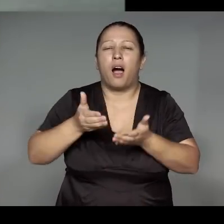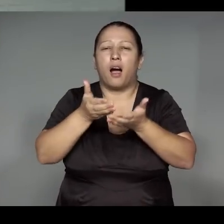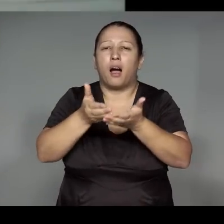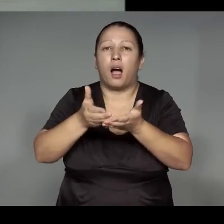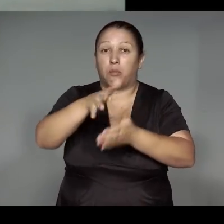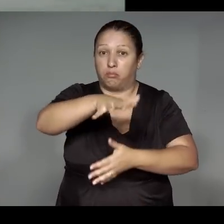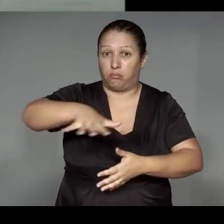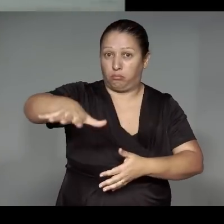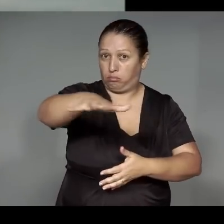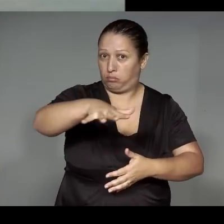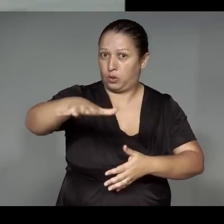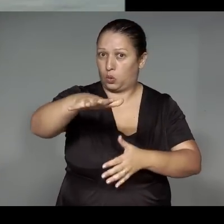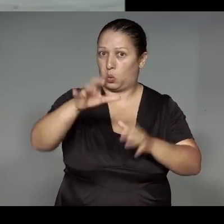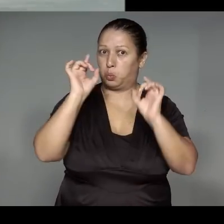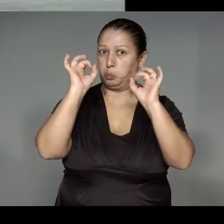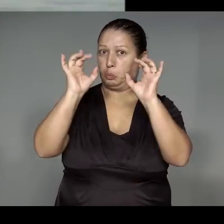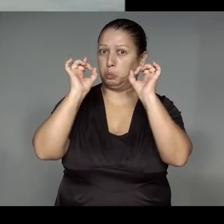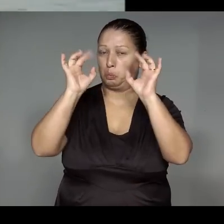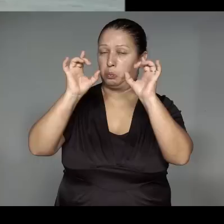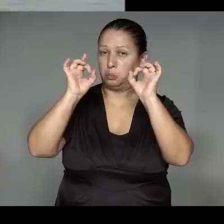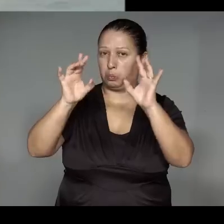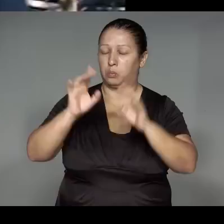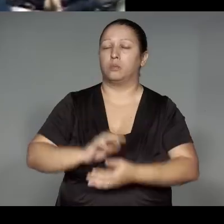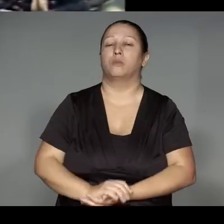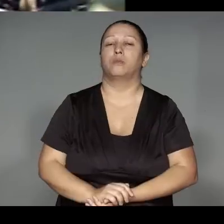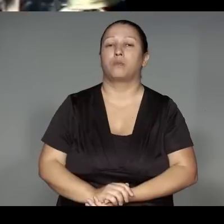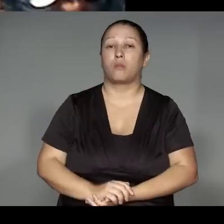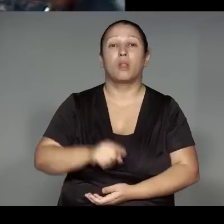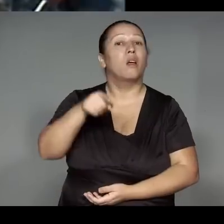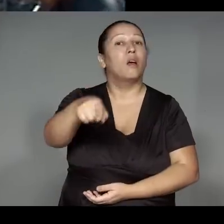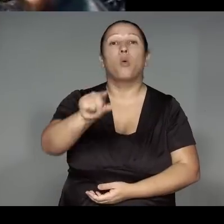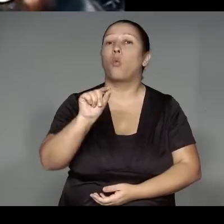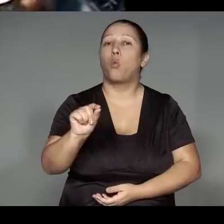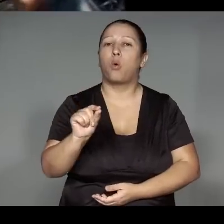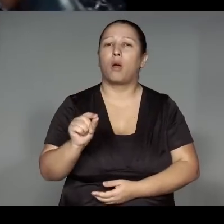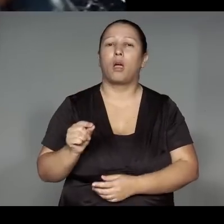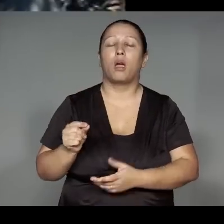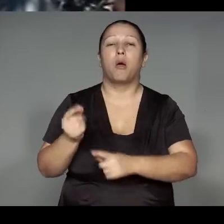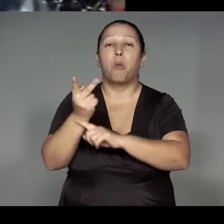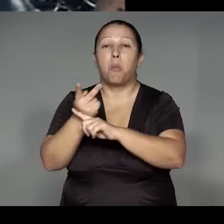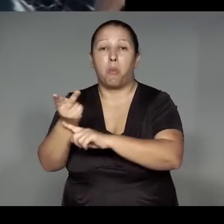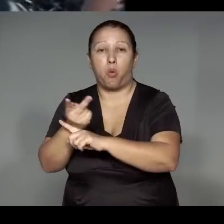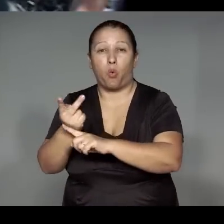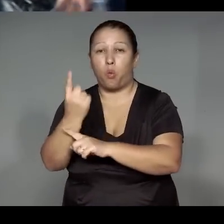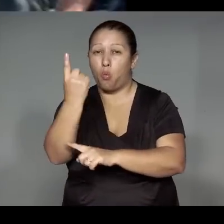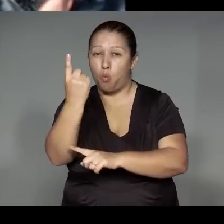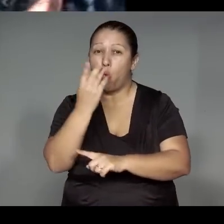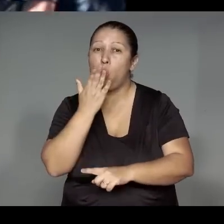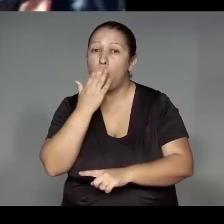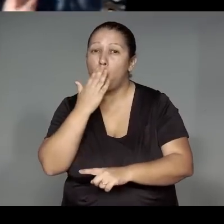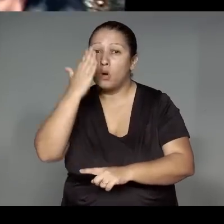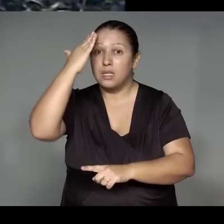Yupawa katy,ypytsararyp,janypawup A’ep, oroekat kewerejara